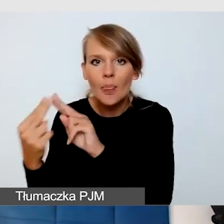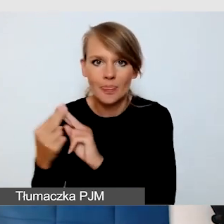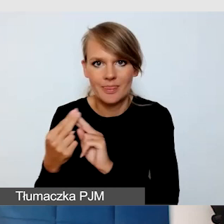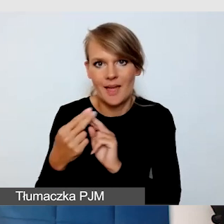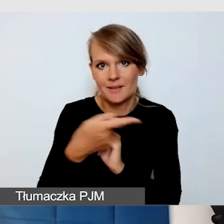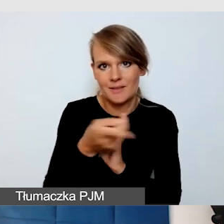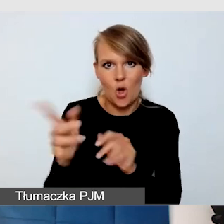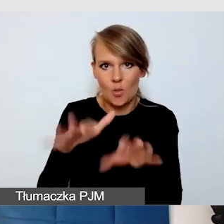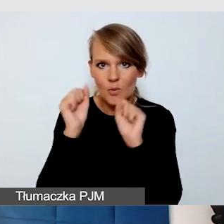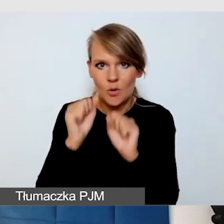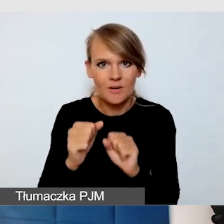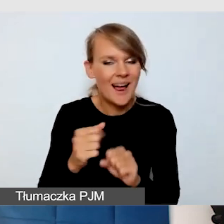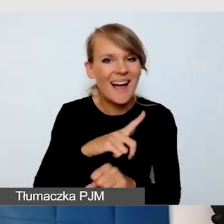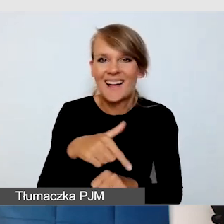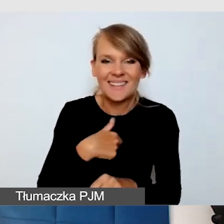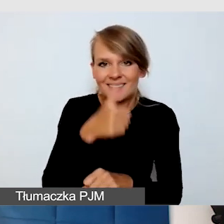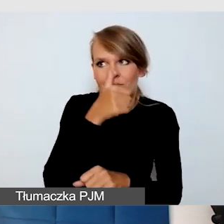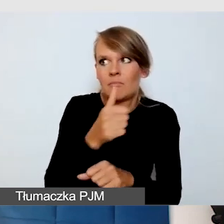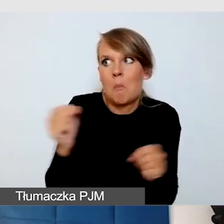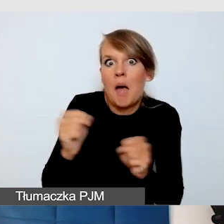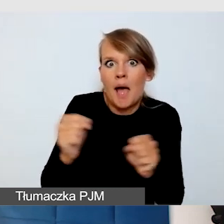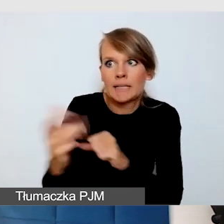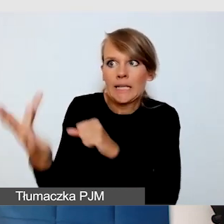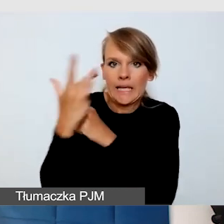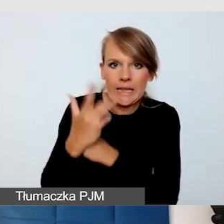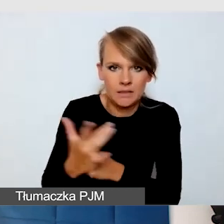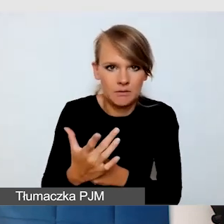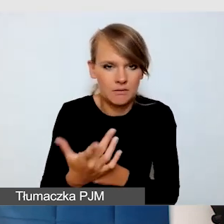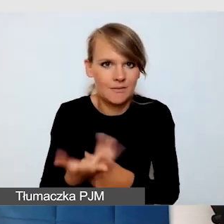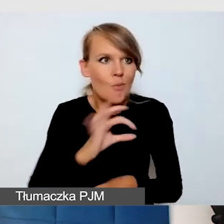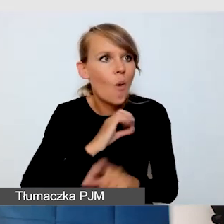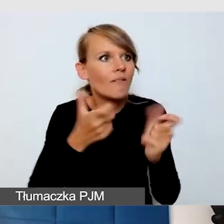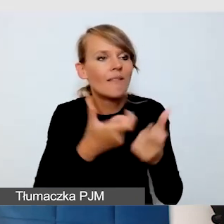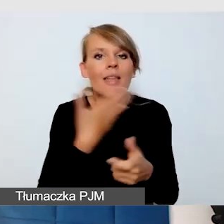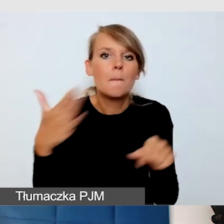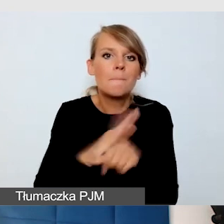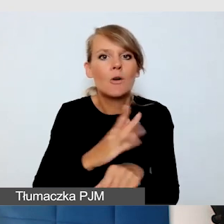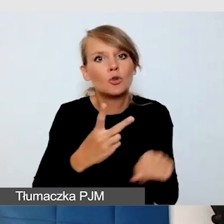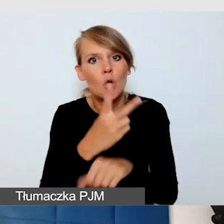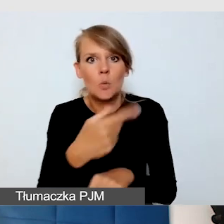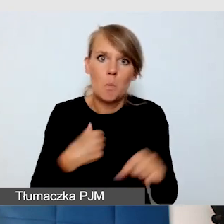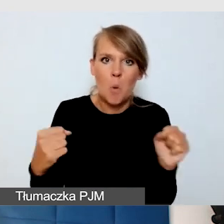nie bójmy się, że nasze wydarzenia nie są w pełni dostępne. To nie jest tak,